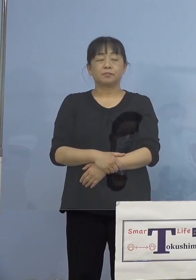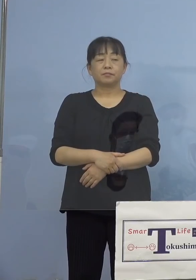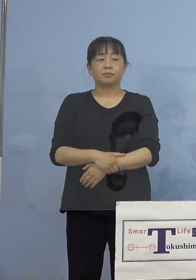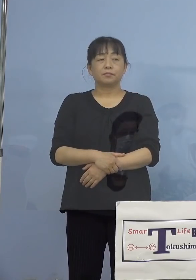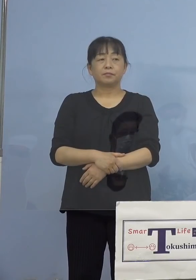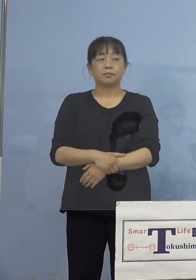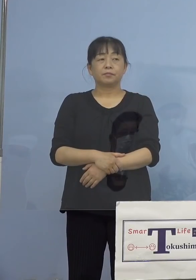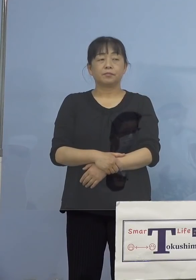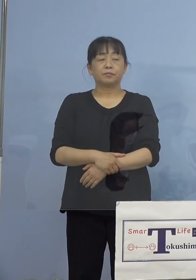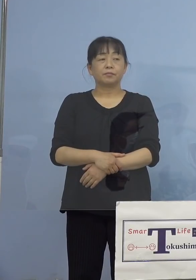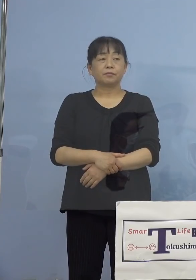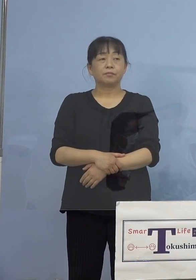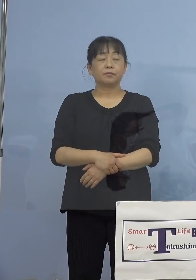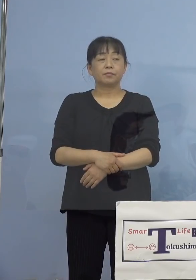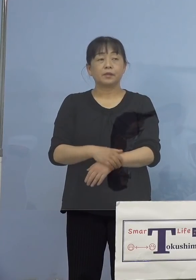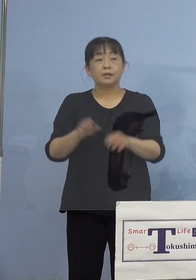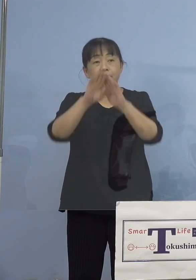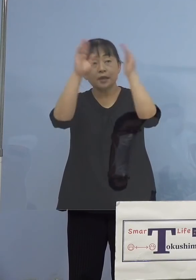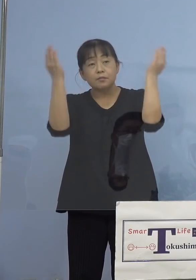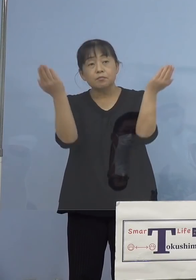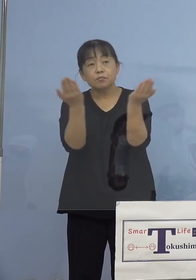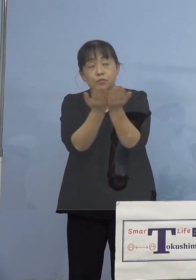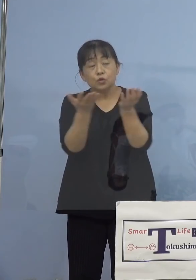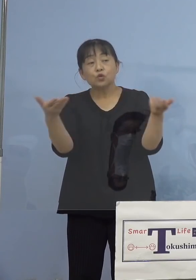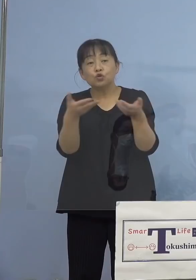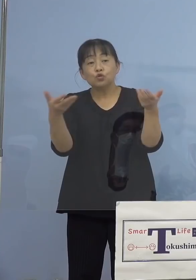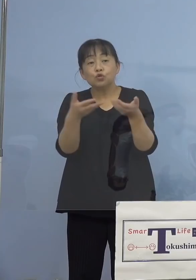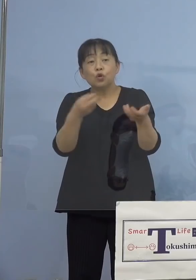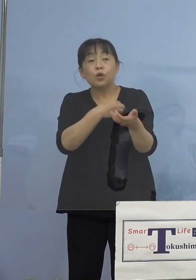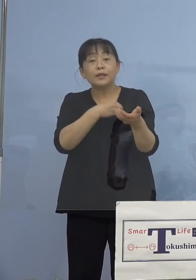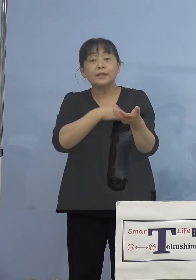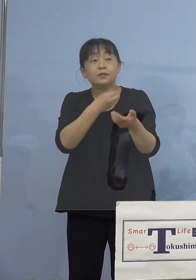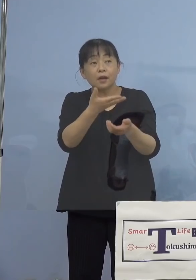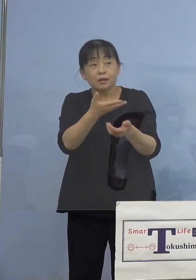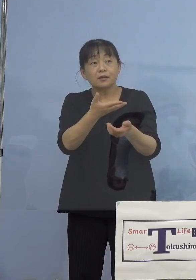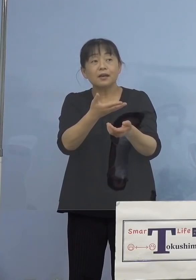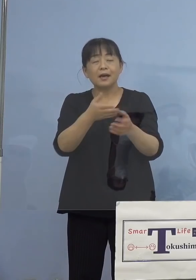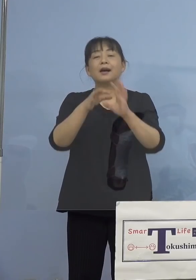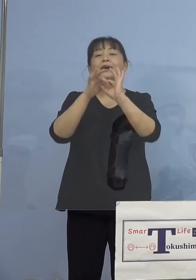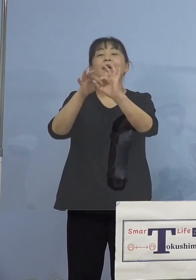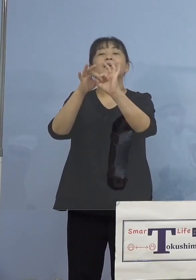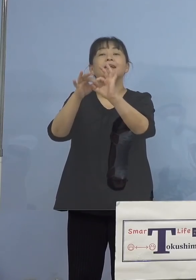（徳島新聞社） 全員従業員ということでよろしいですか （知事） 関係する人たちですね （徳島新聞社） 家族も含めて